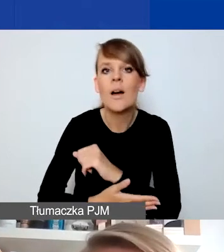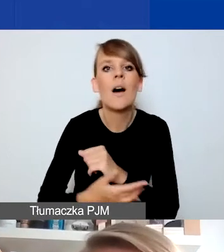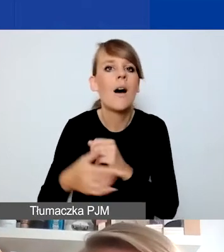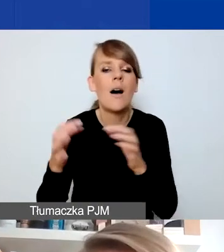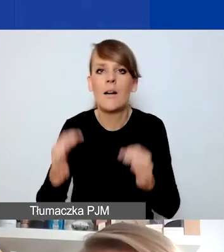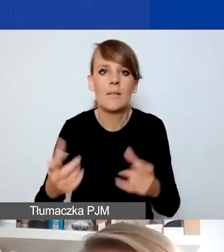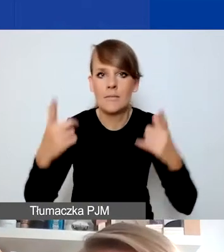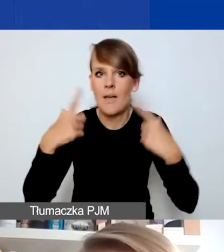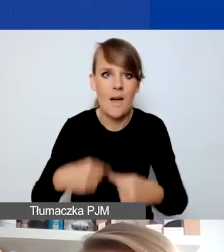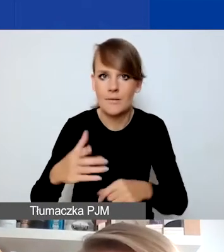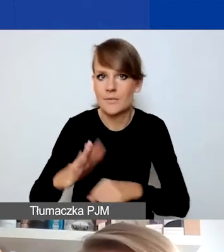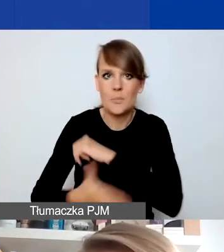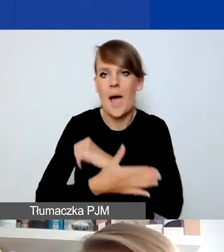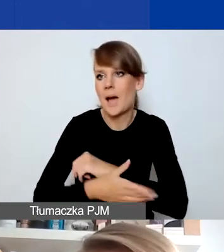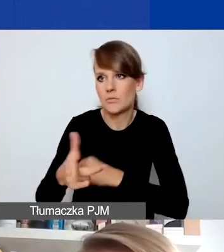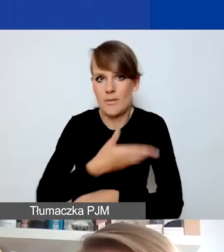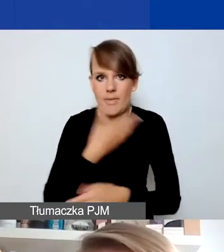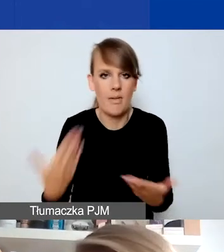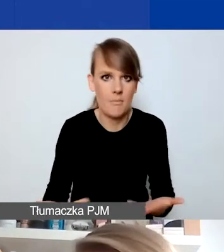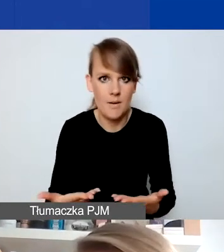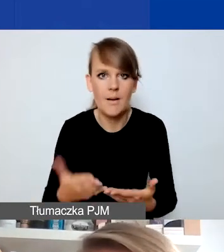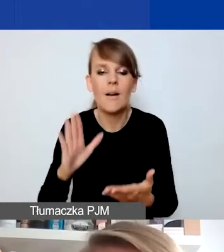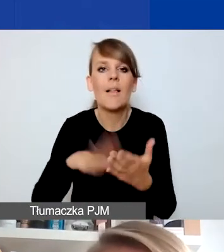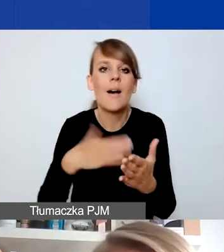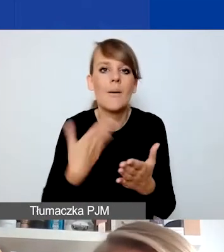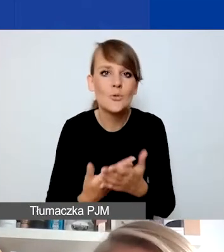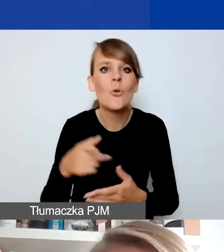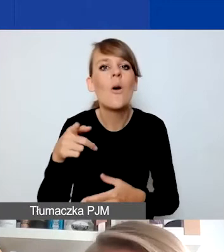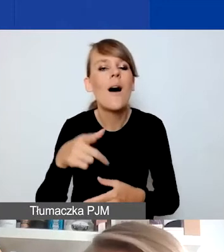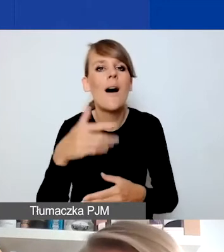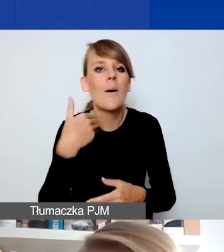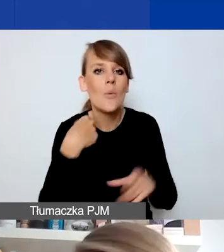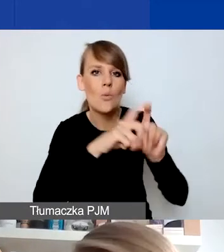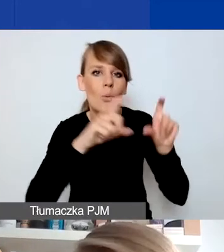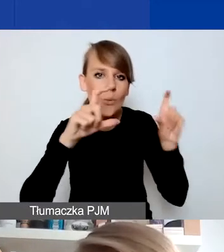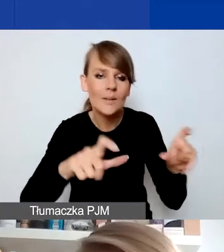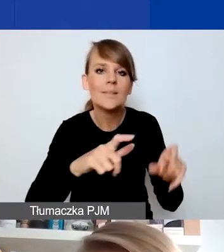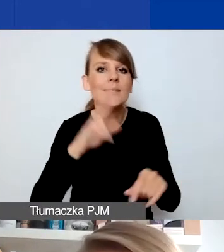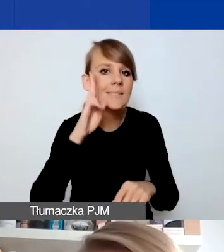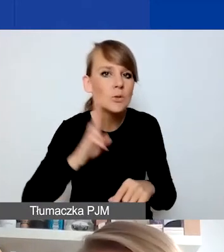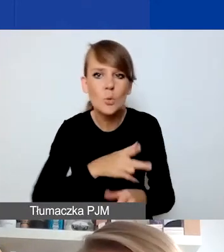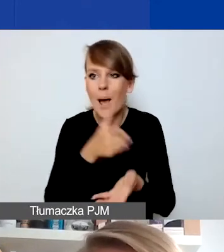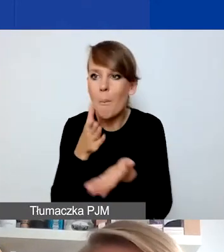I tutaj przykładem może być zamknięcie jakiejś placówki czy instytucji pomocowej, która takie wsparcie świadczyła,